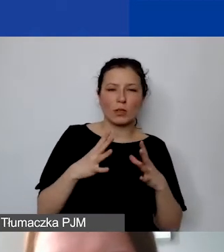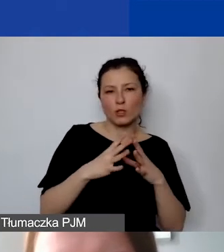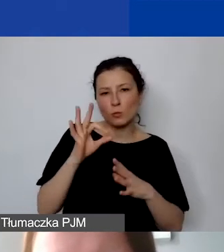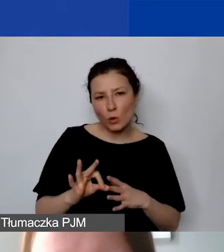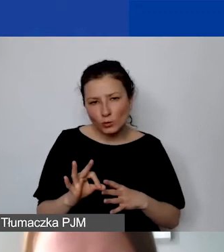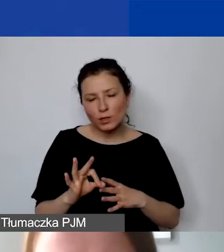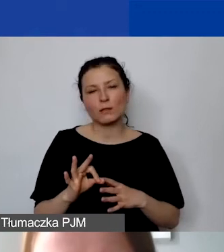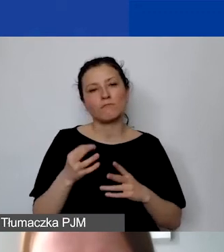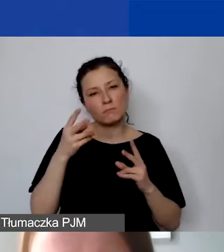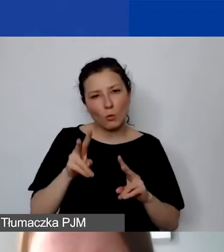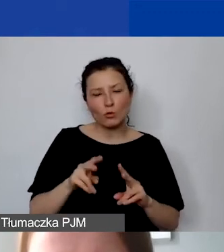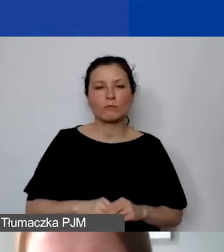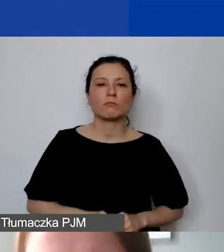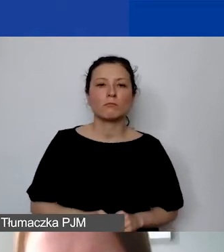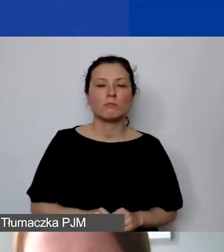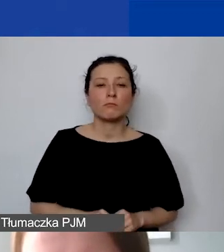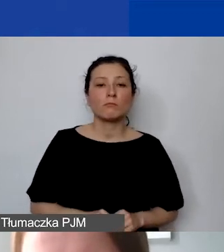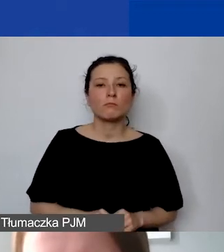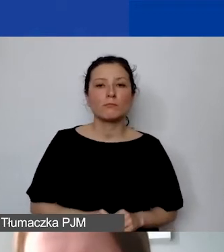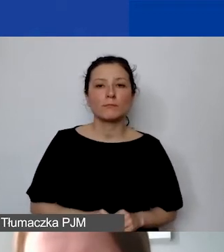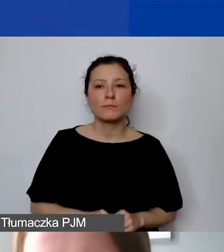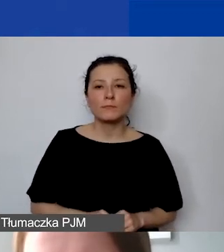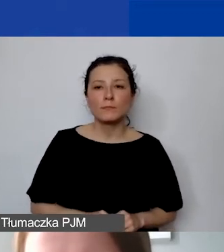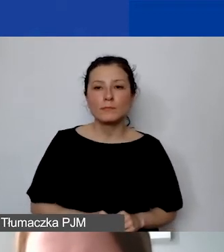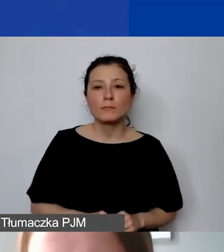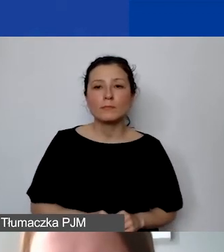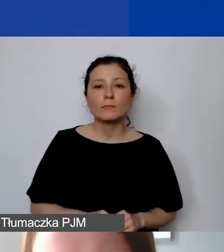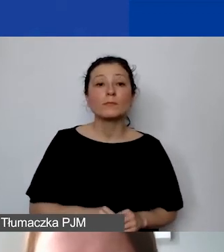to w momencie wprowadzenia kosztów na poziomie…